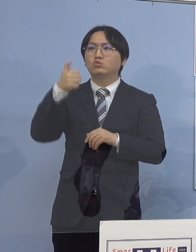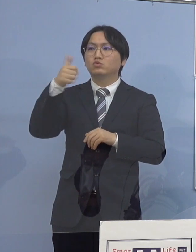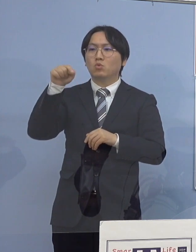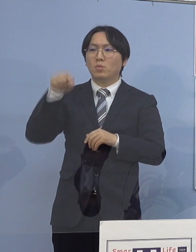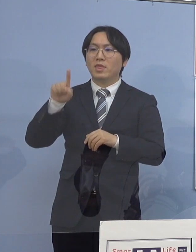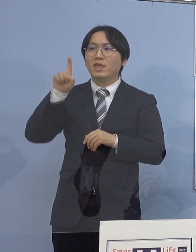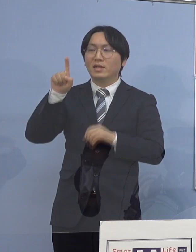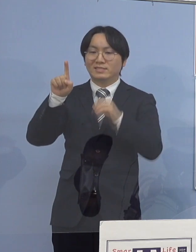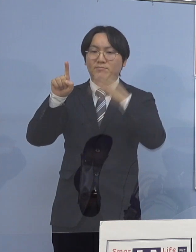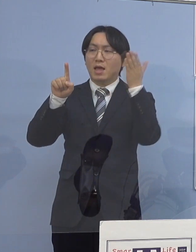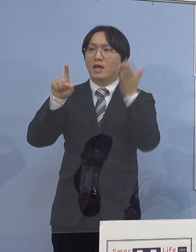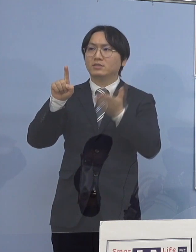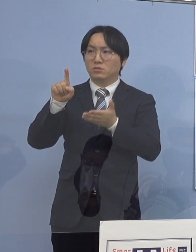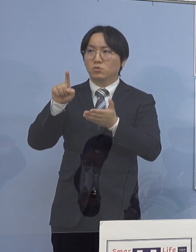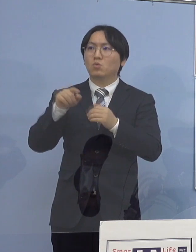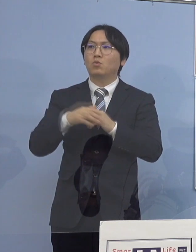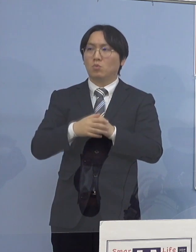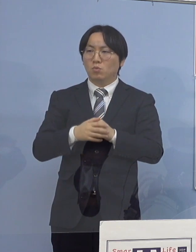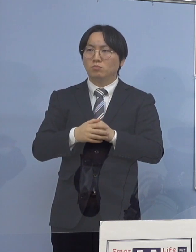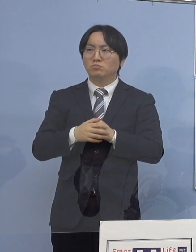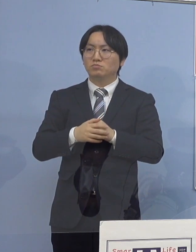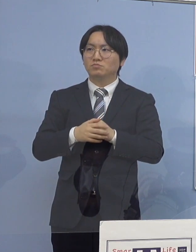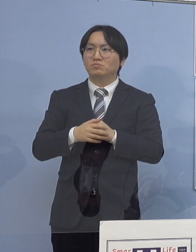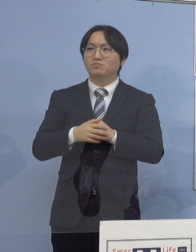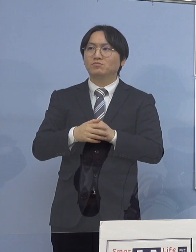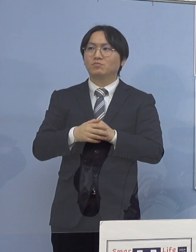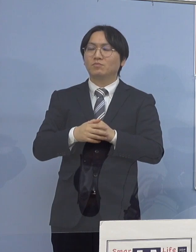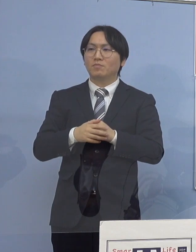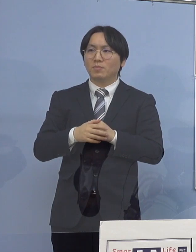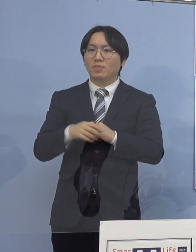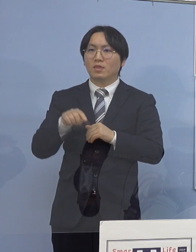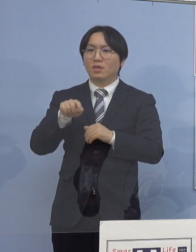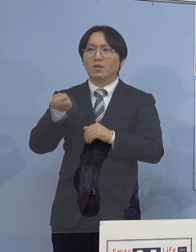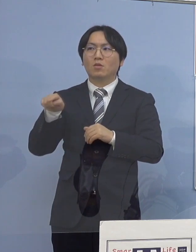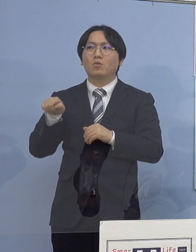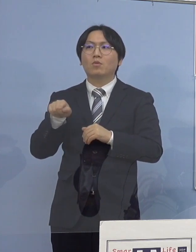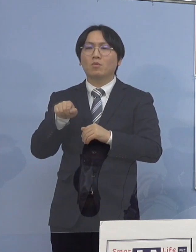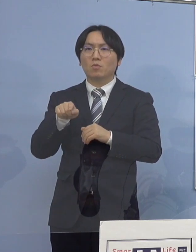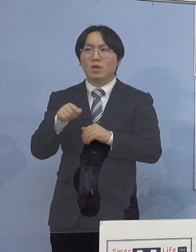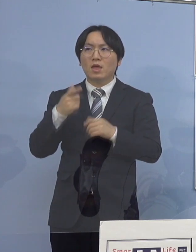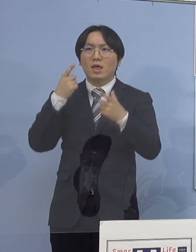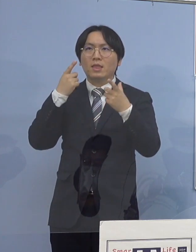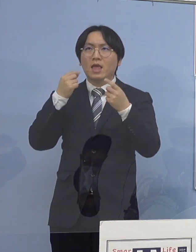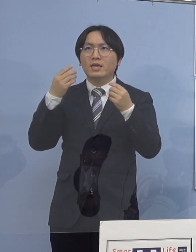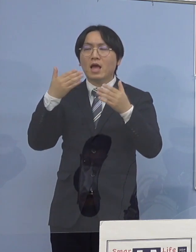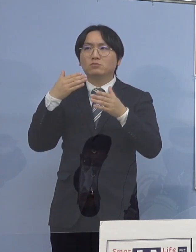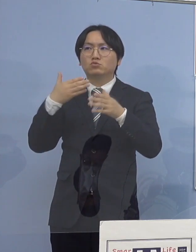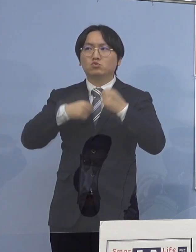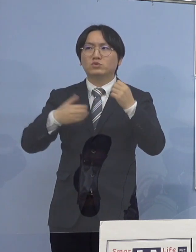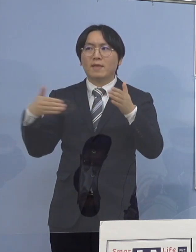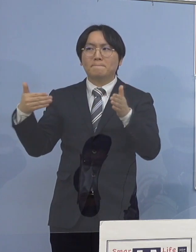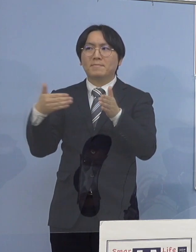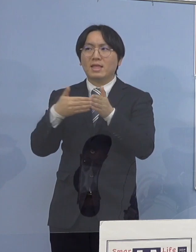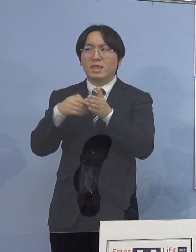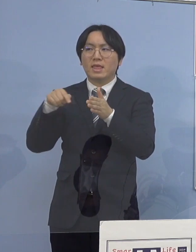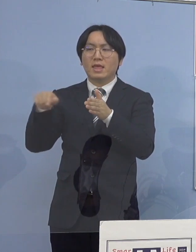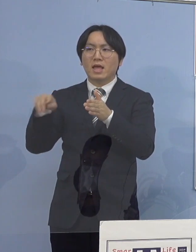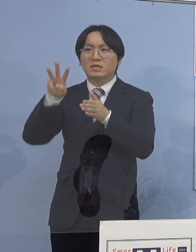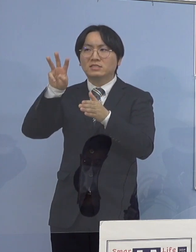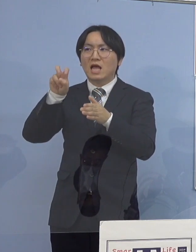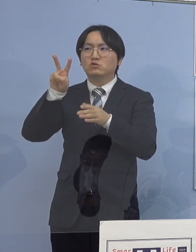しかも、未就学児から大学生まで こうした皆さん方が32人ということですから